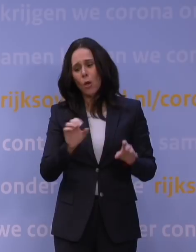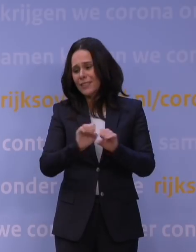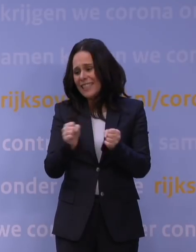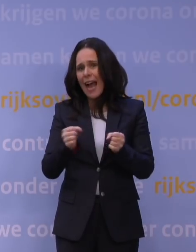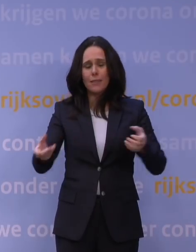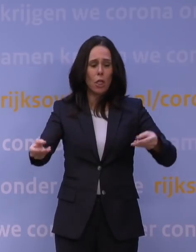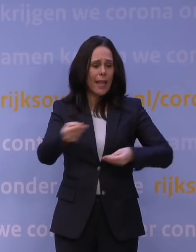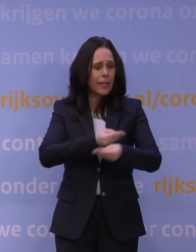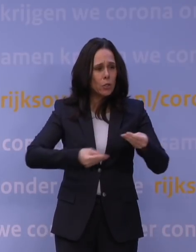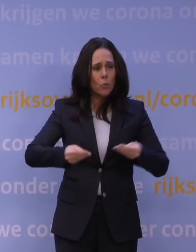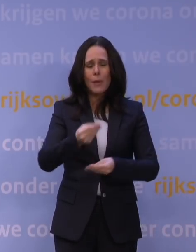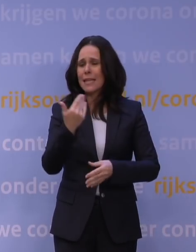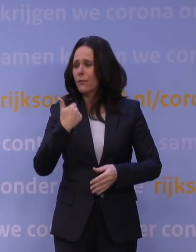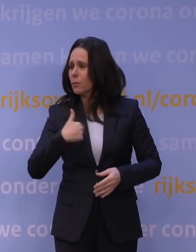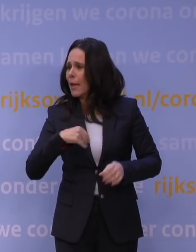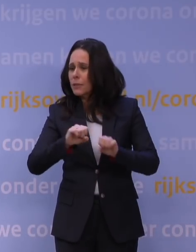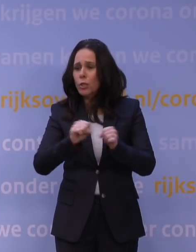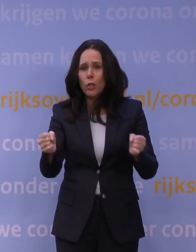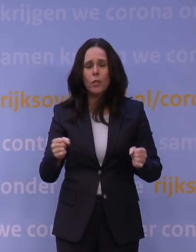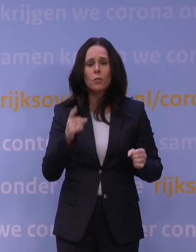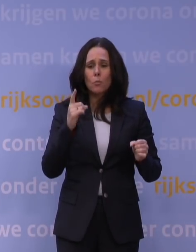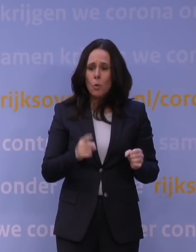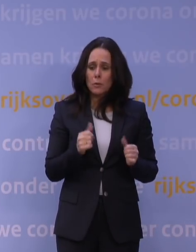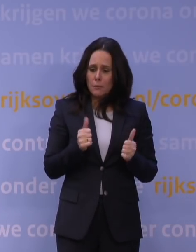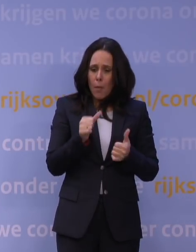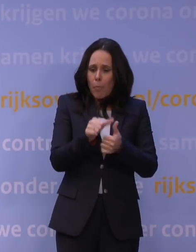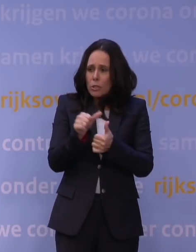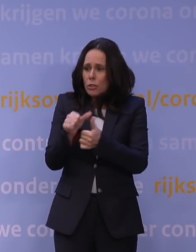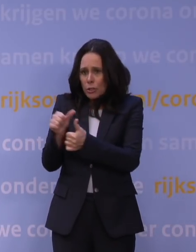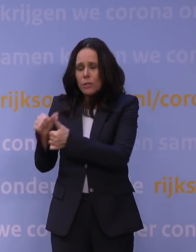voor de economie, voor mensen, noem maar op. Dus het moet proportioneel zijn. Nu is het anders.